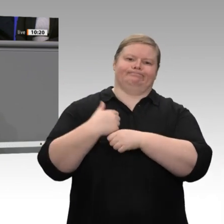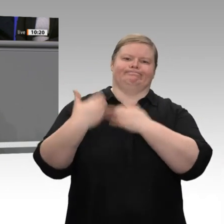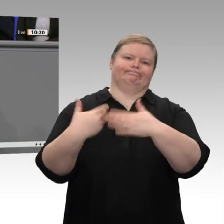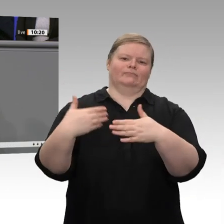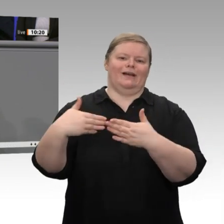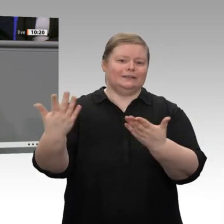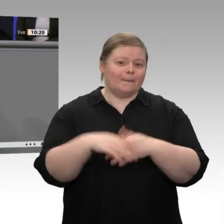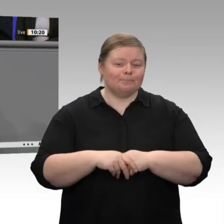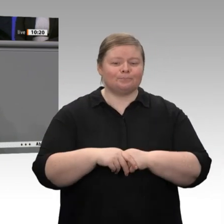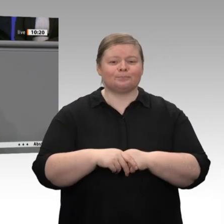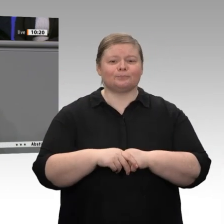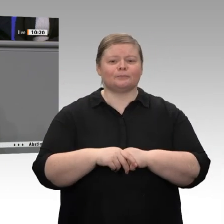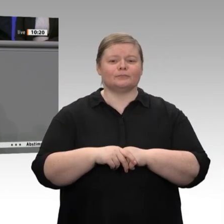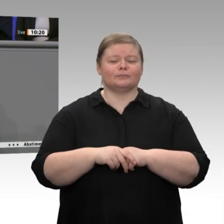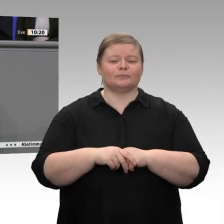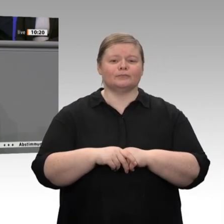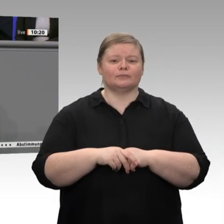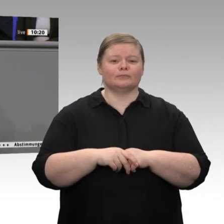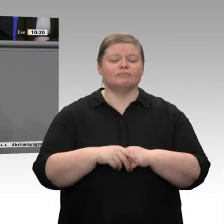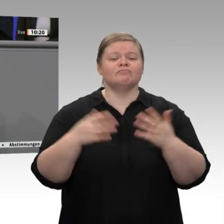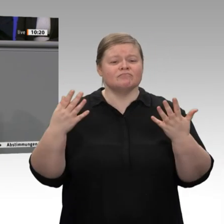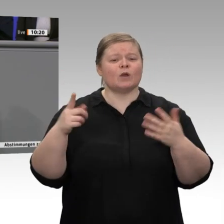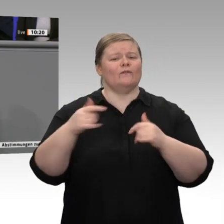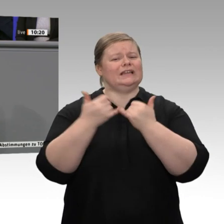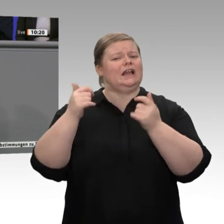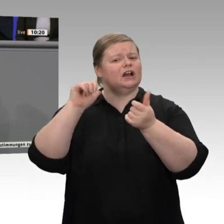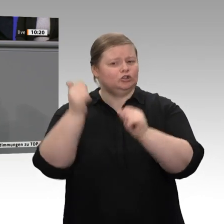im November beschlossen wurde, richtig ausgestaltet. So geht Zukunft, so geht Innovation, und